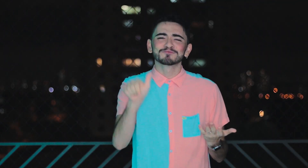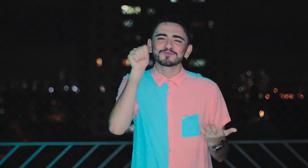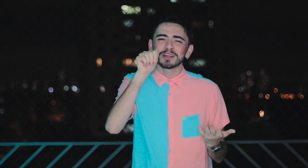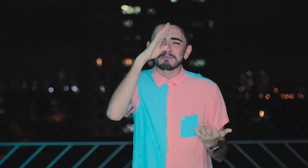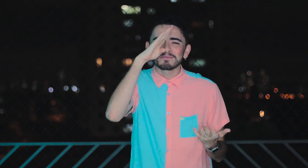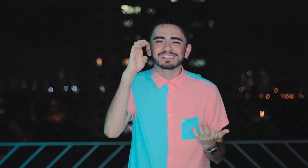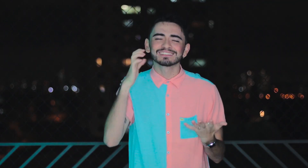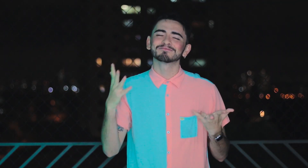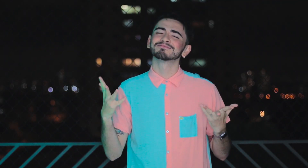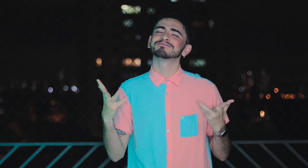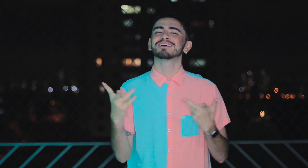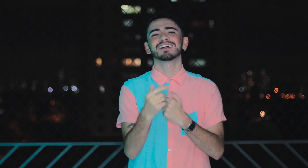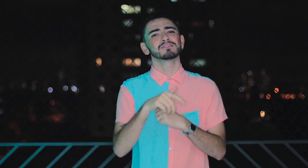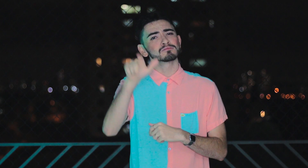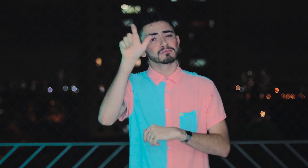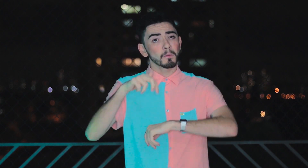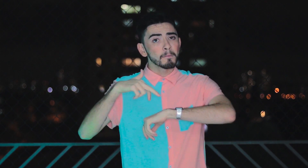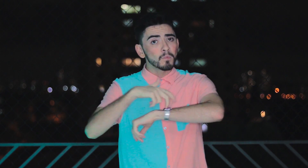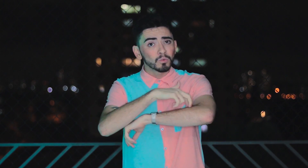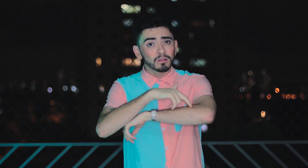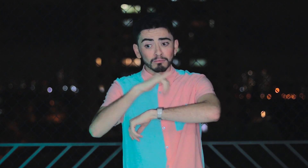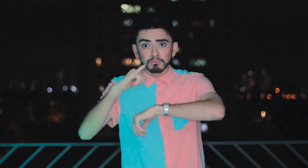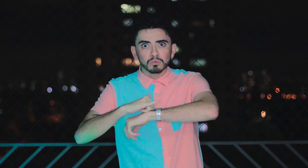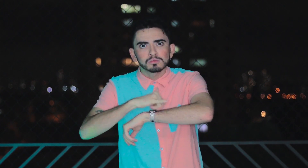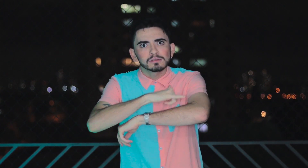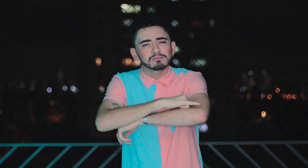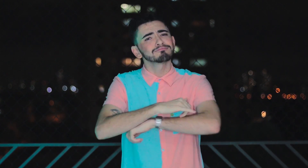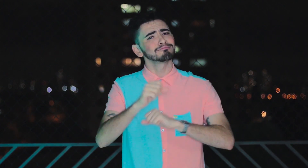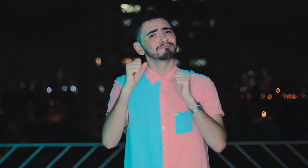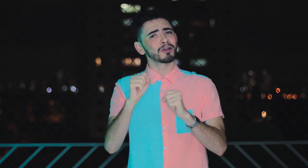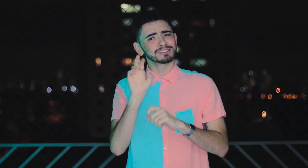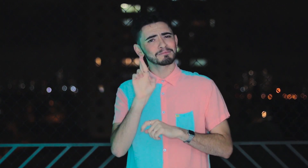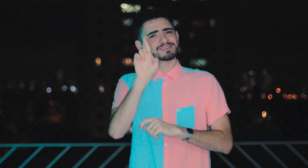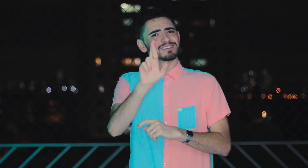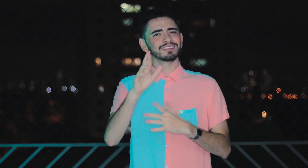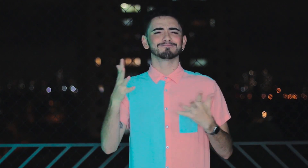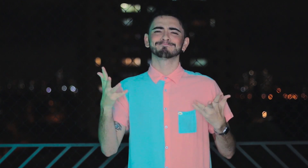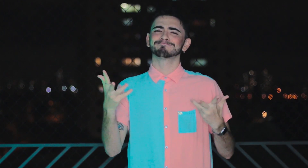Viram como a Betina é uma mulher maravilhosa?! Ela é modelo plus size e é uma referência incrível